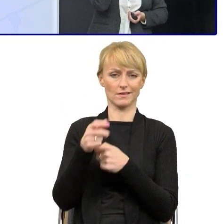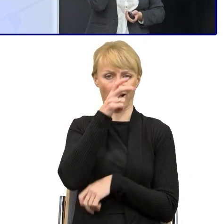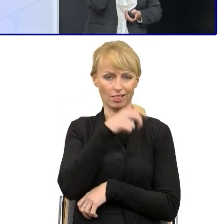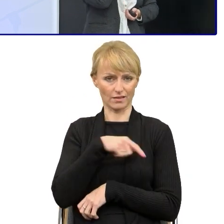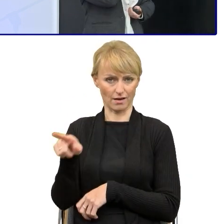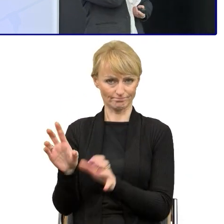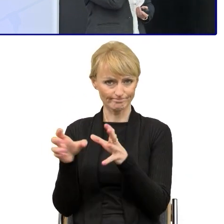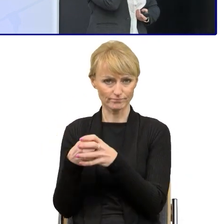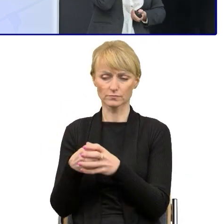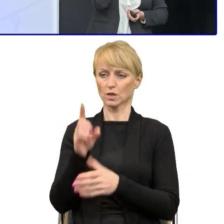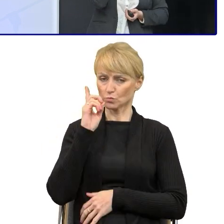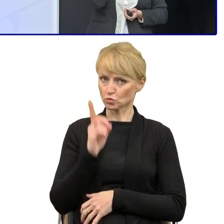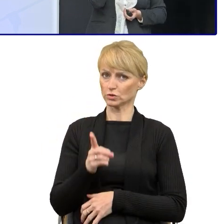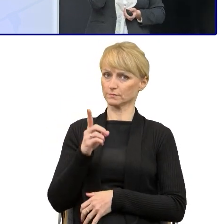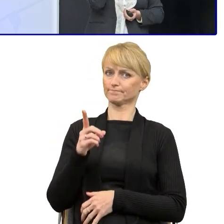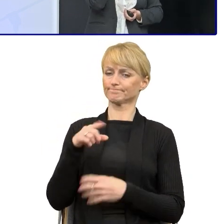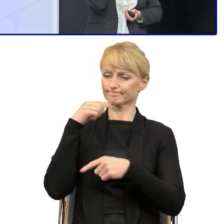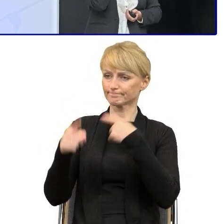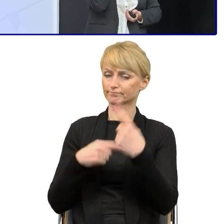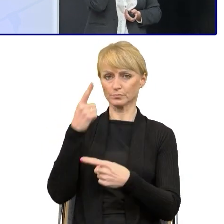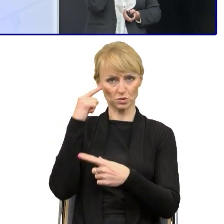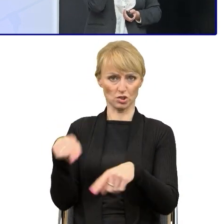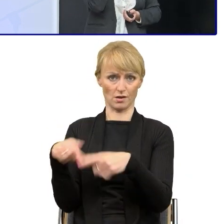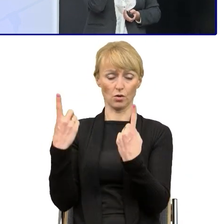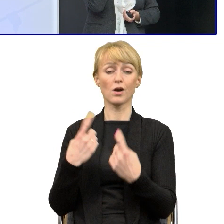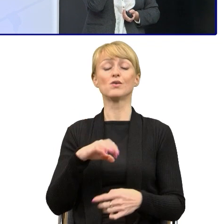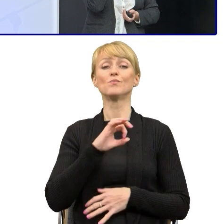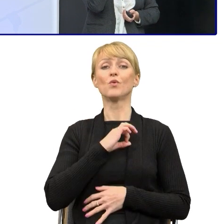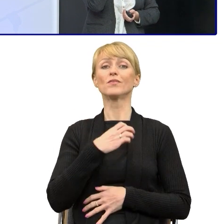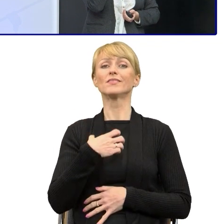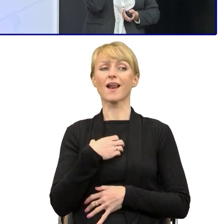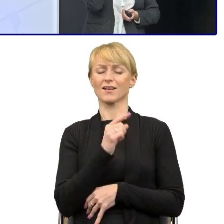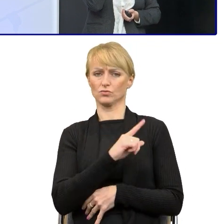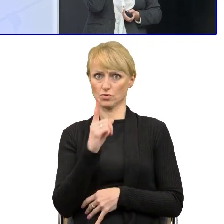Ja mam o tyle to szczęście, że moje dyrektorki też bardzo szybko podchwyciły temat i tak